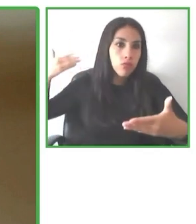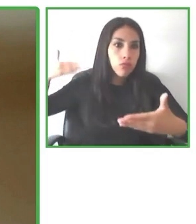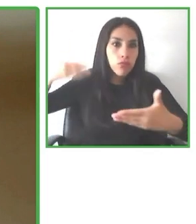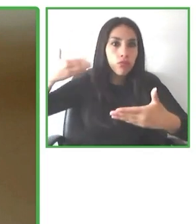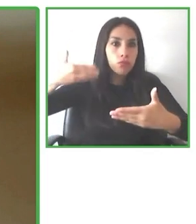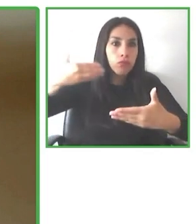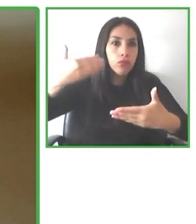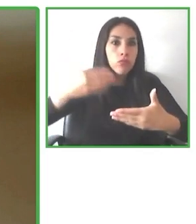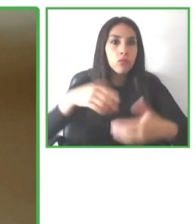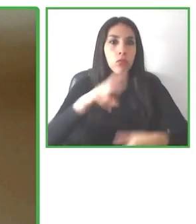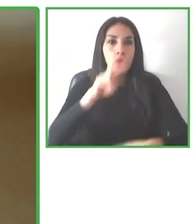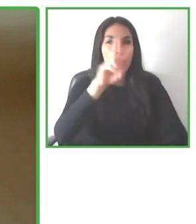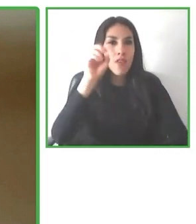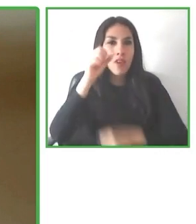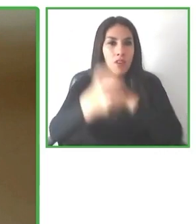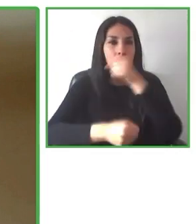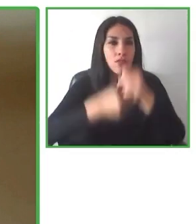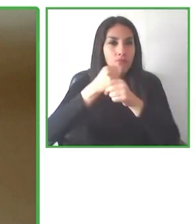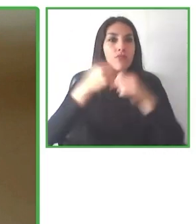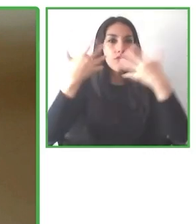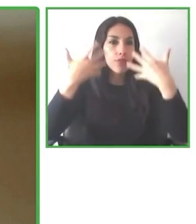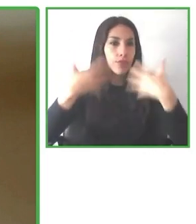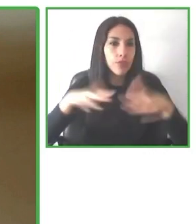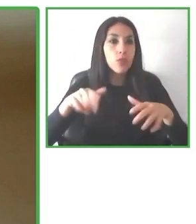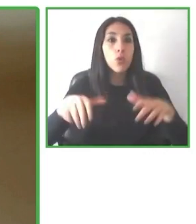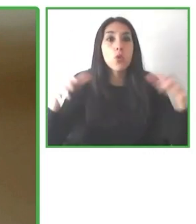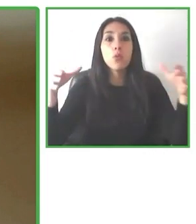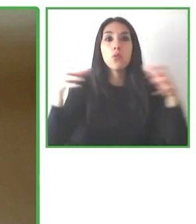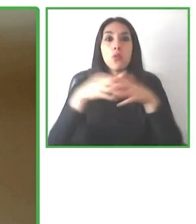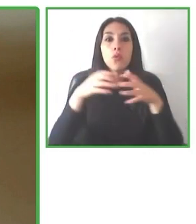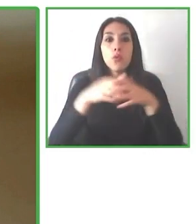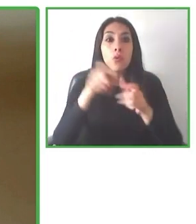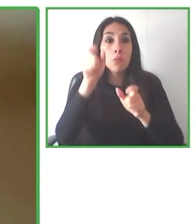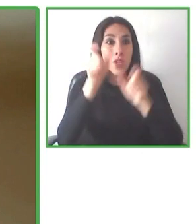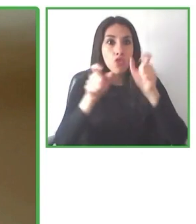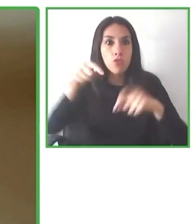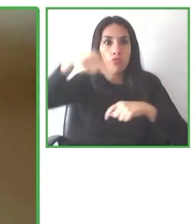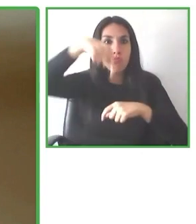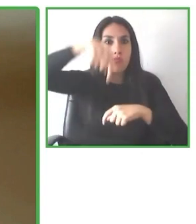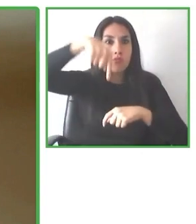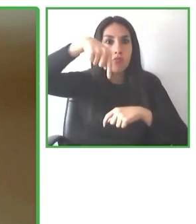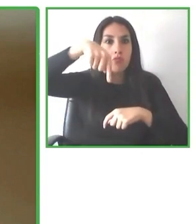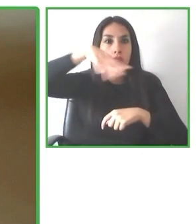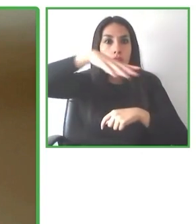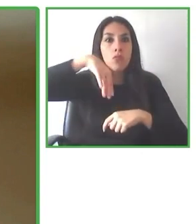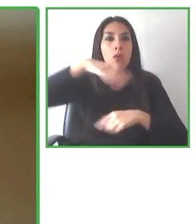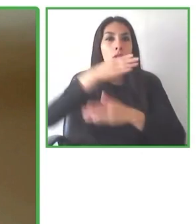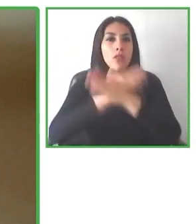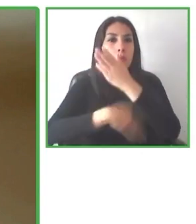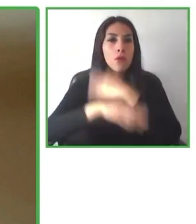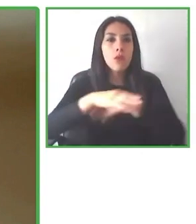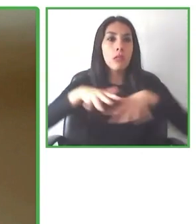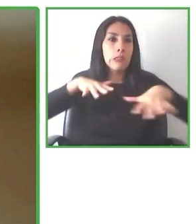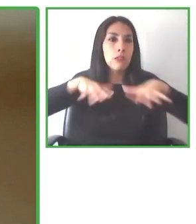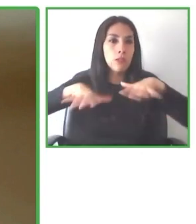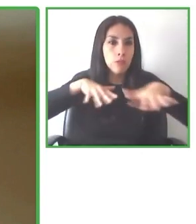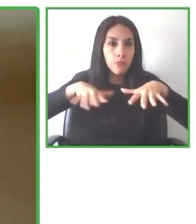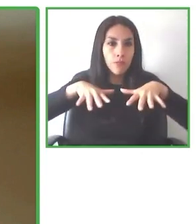turista. Esta norma ya fue, ha sido, ha sido publicada a través de la Organización Mundial